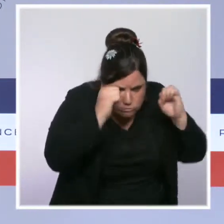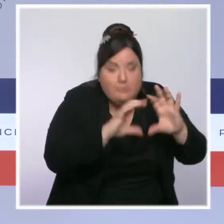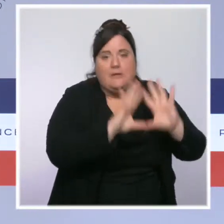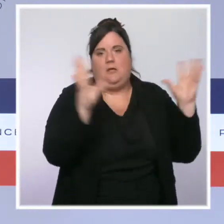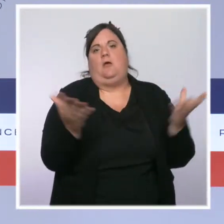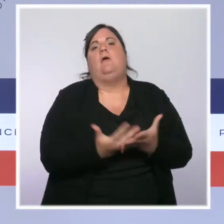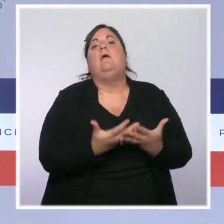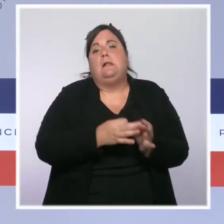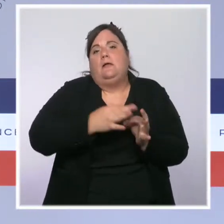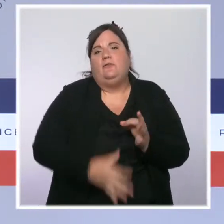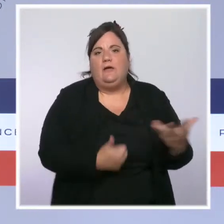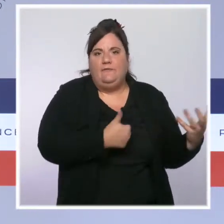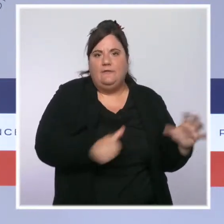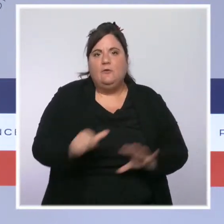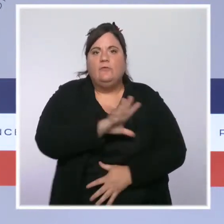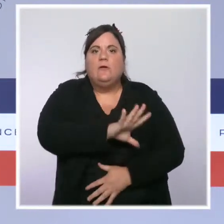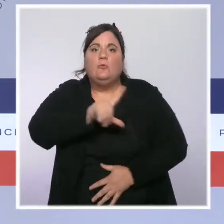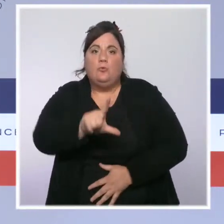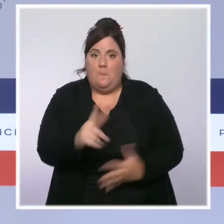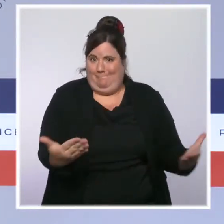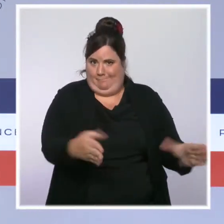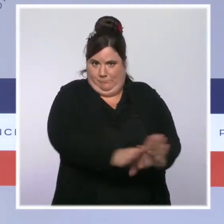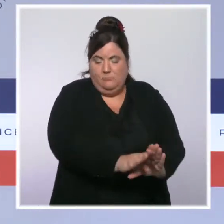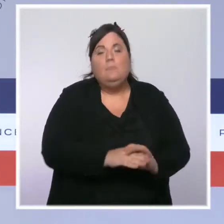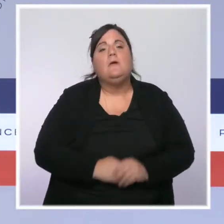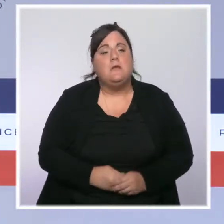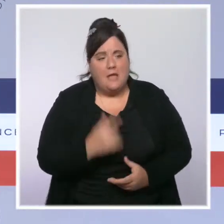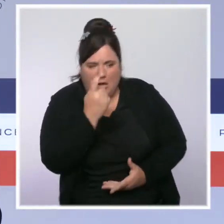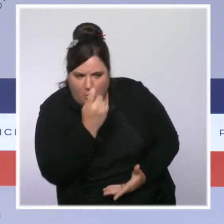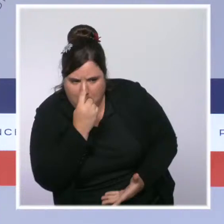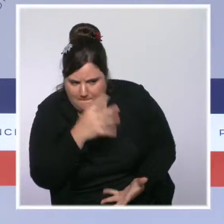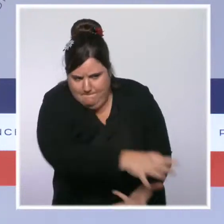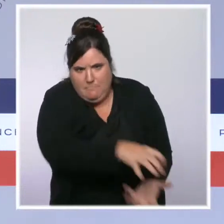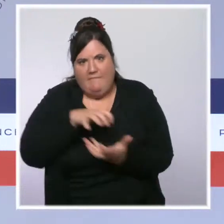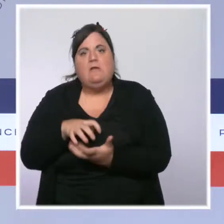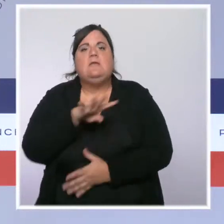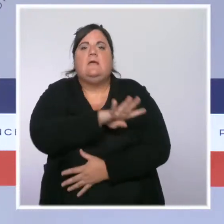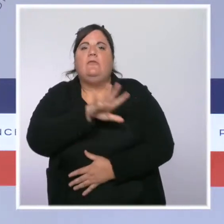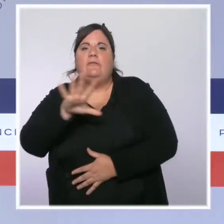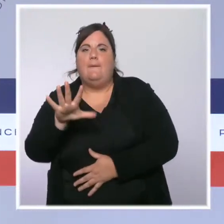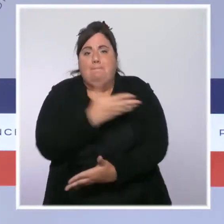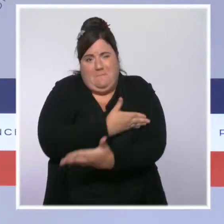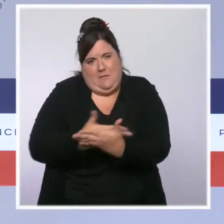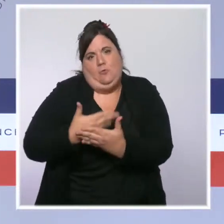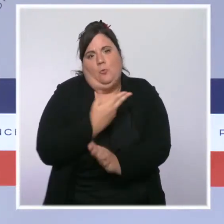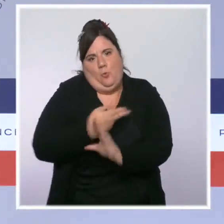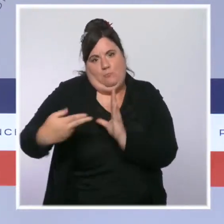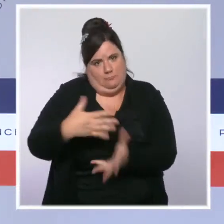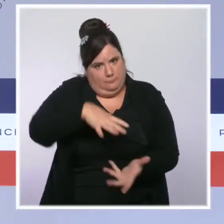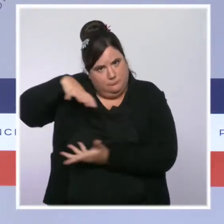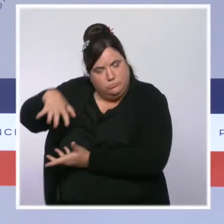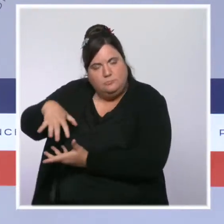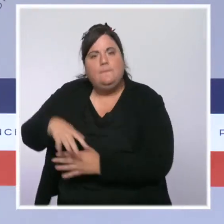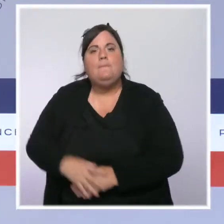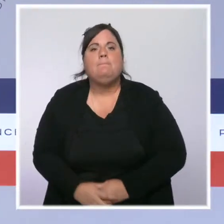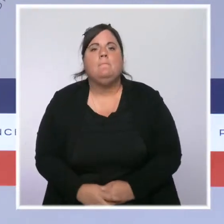fermés et 45 millions d'euros ont pu être redressés. La loi confortant le respect des principes de la République,